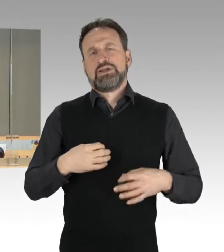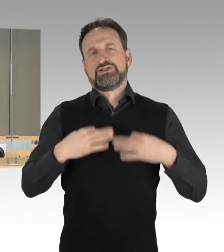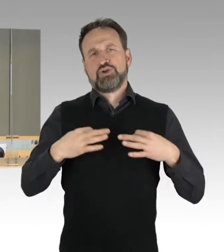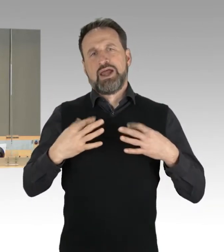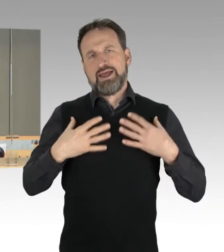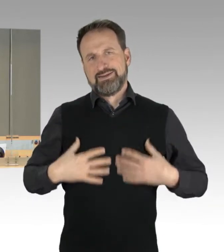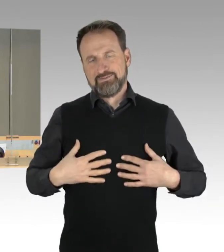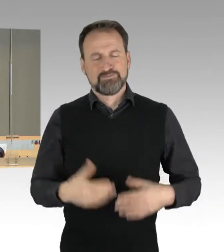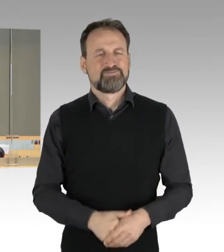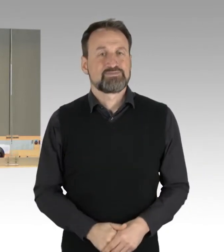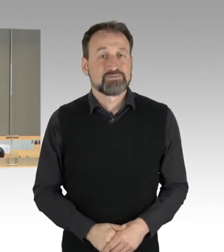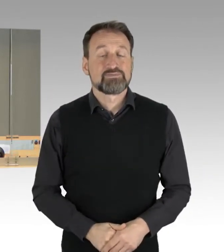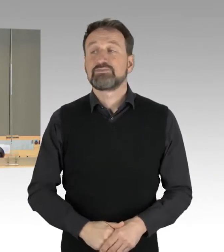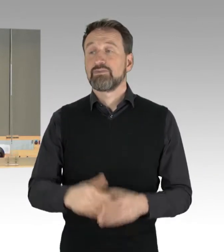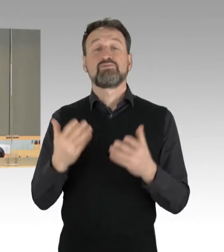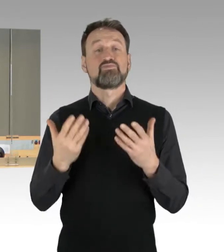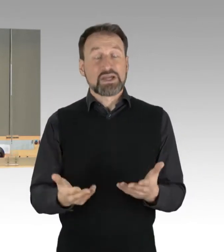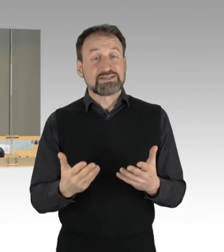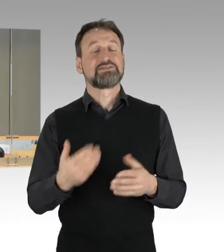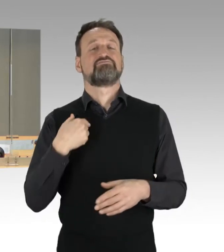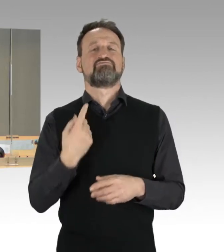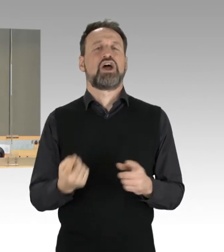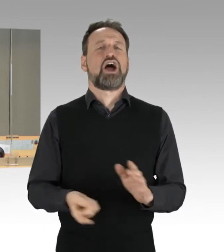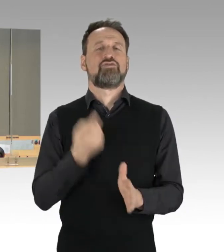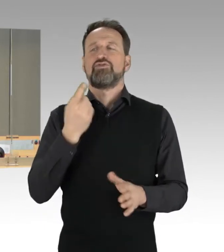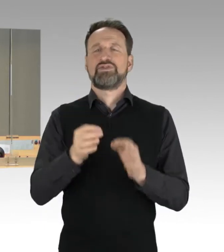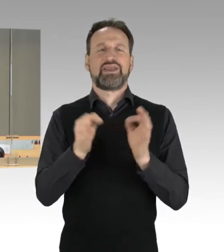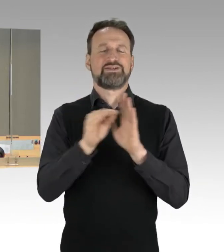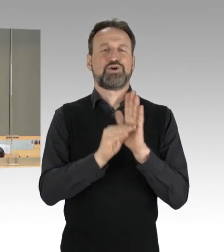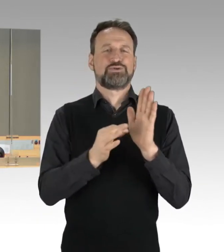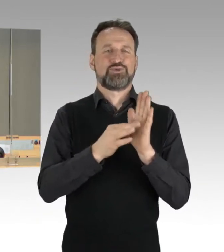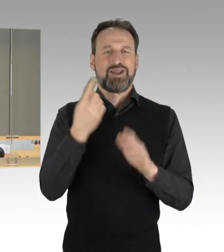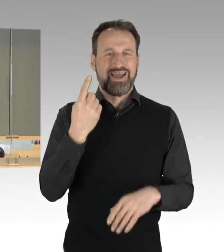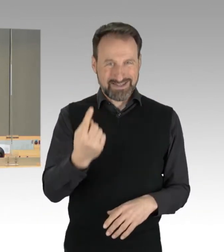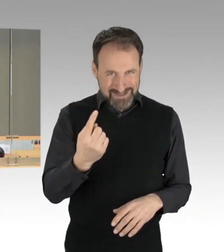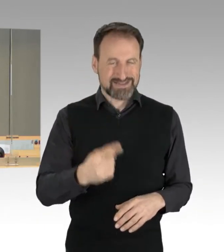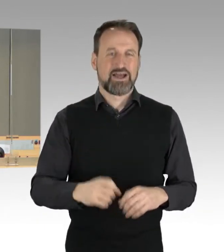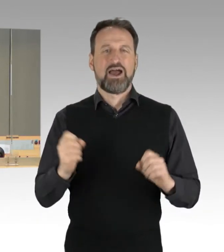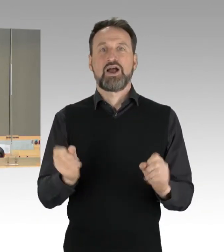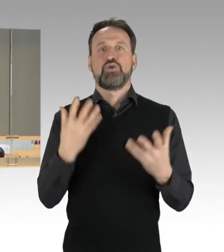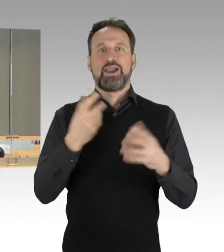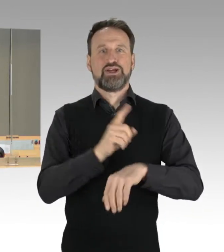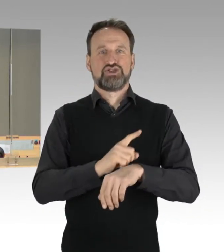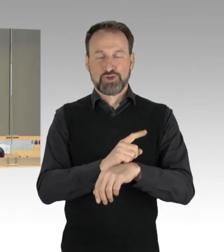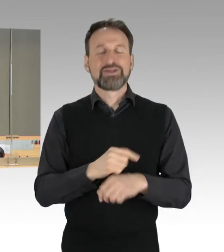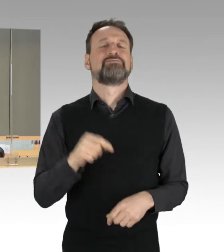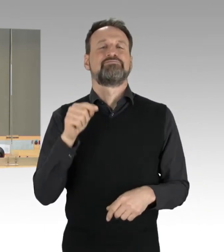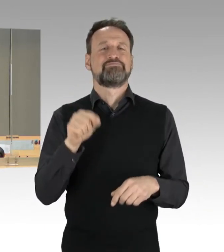Ich rufe auf den Tagesordnungspunkt eins. Das ist die Aktuelle Stunde zum Thema "Linke Straßenblockaden brechen, Täter bestrafen".